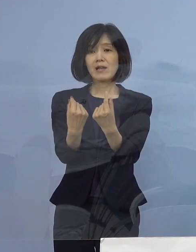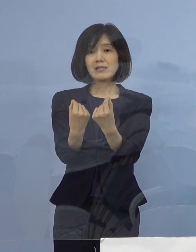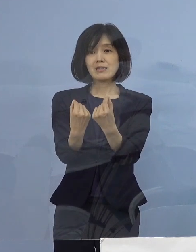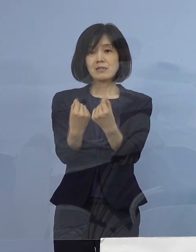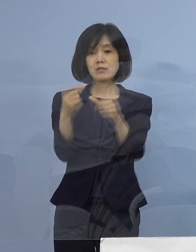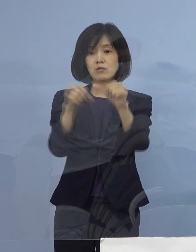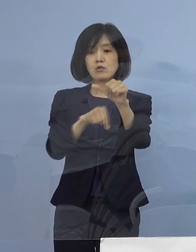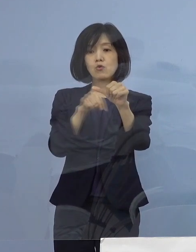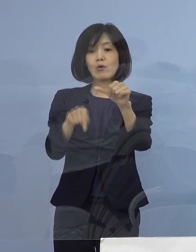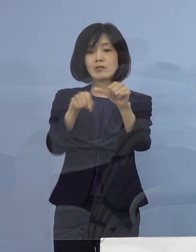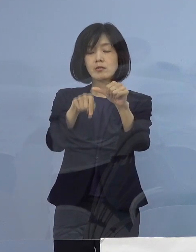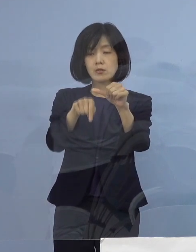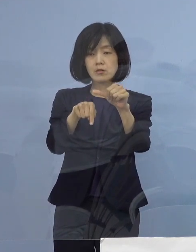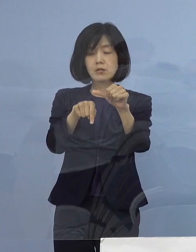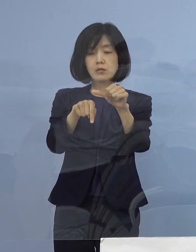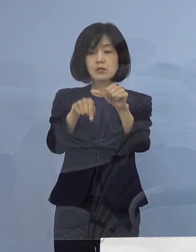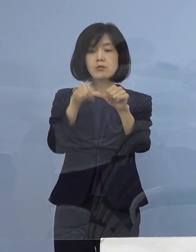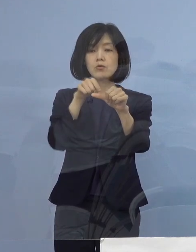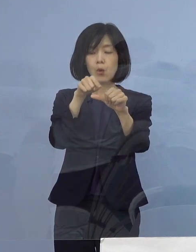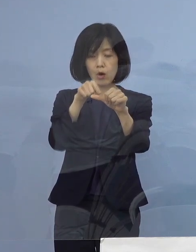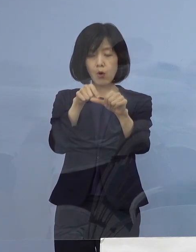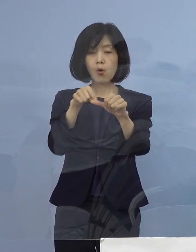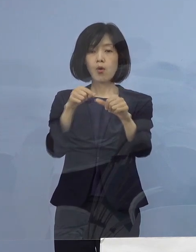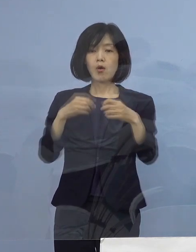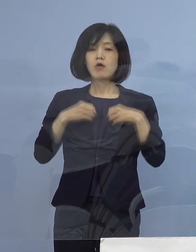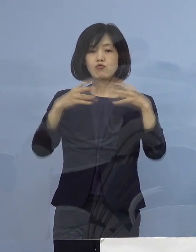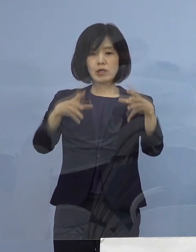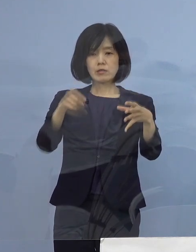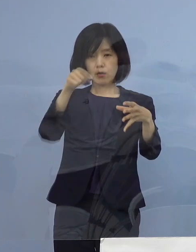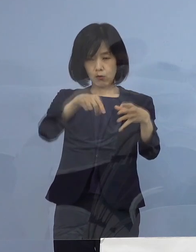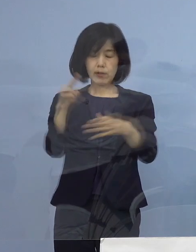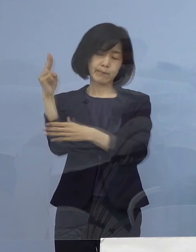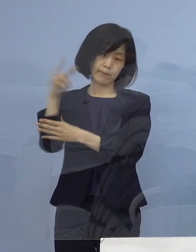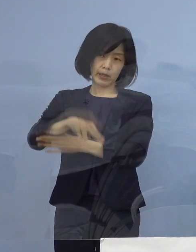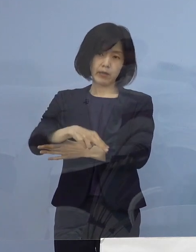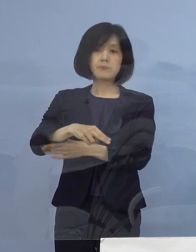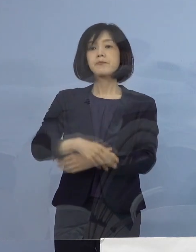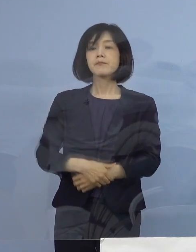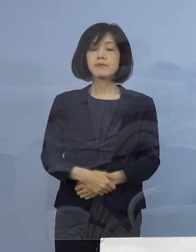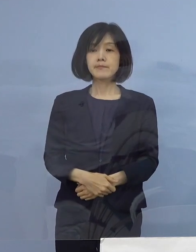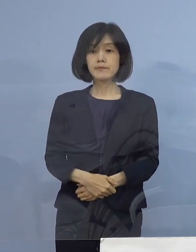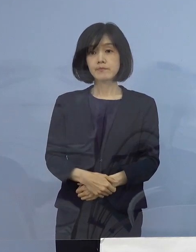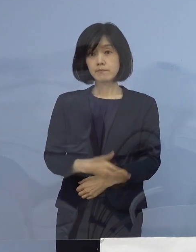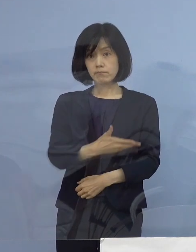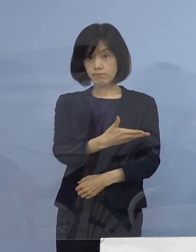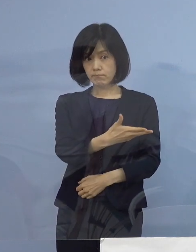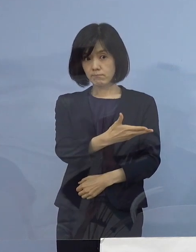このことから この5名をクラスターとして 認定をさせていただきます ということでこちら